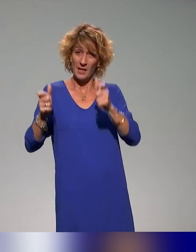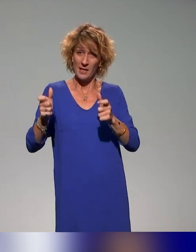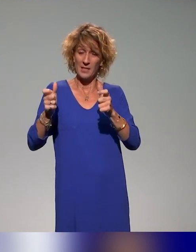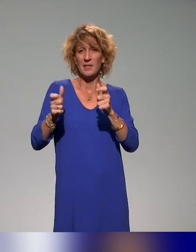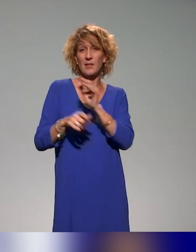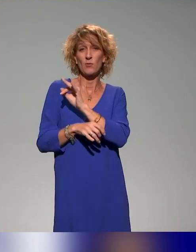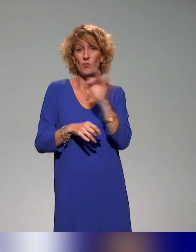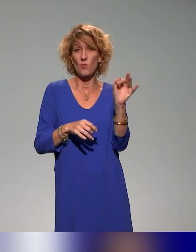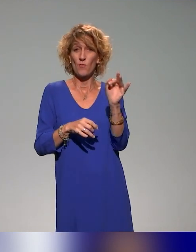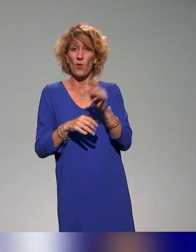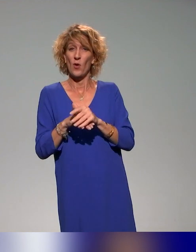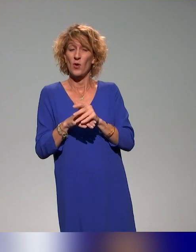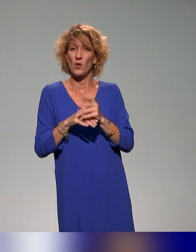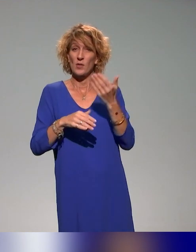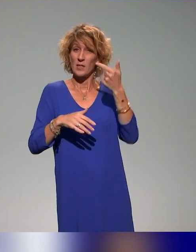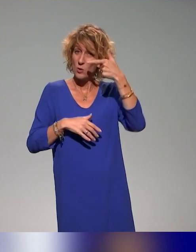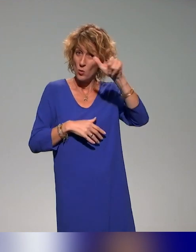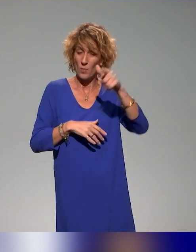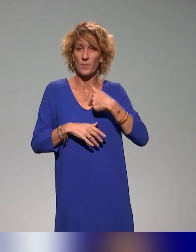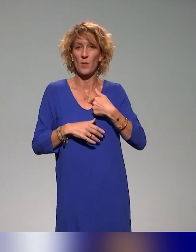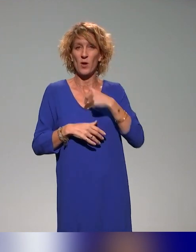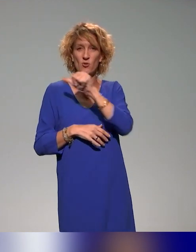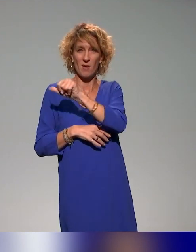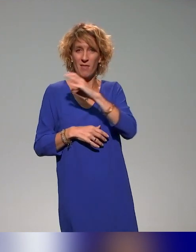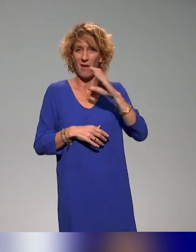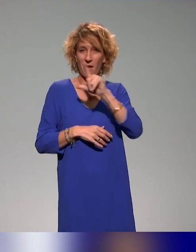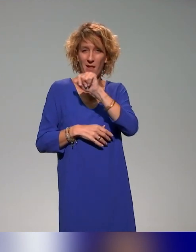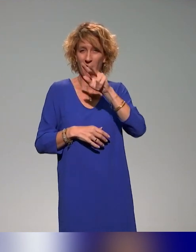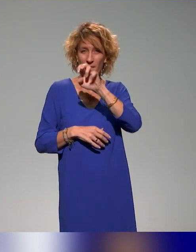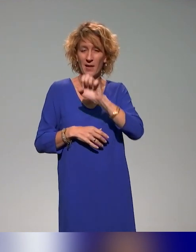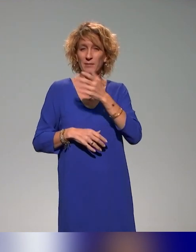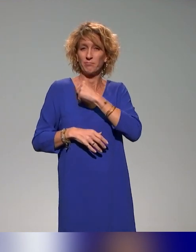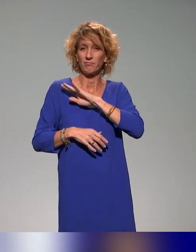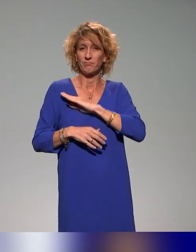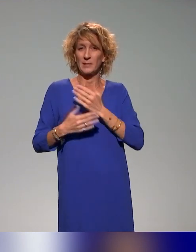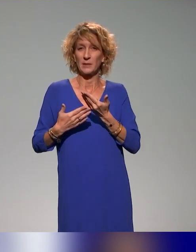Je suis Anna Clavel et je suis chargée d'études à l'Institut français de l'éducation.